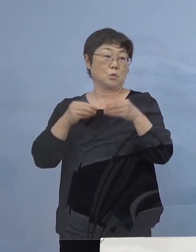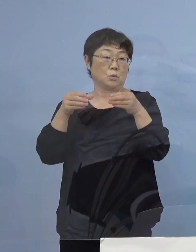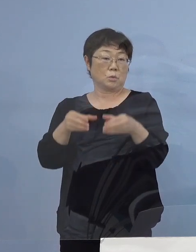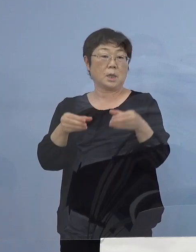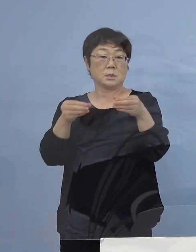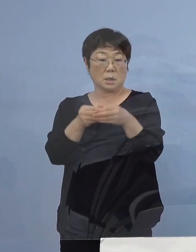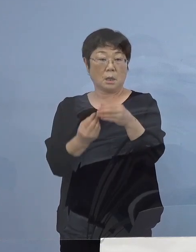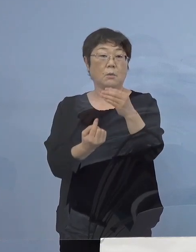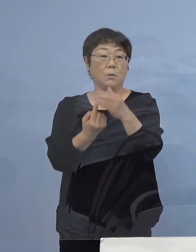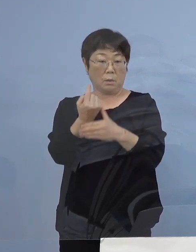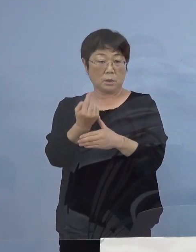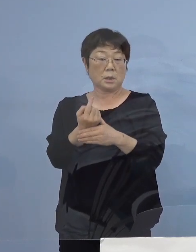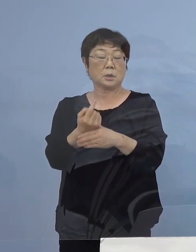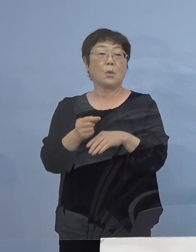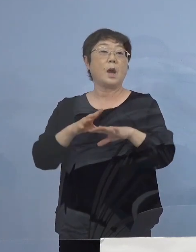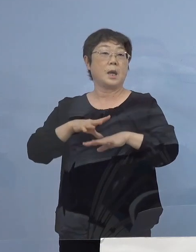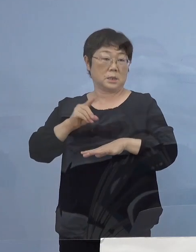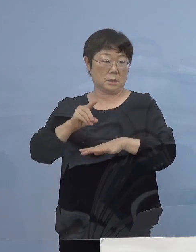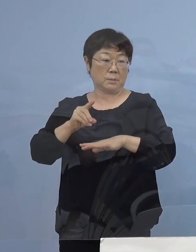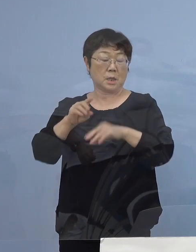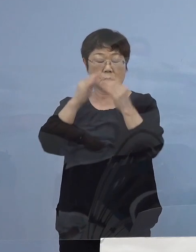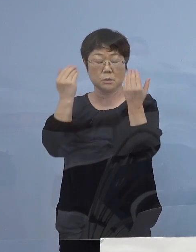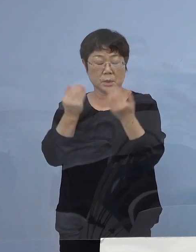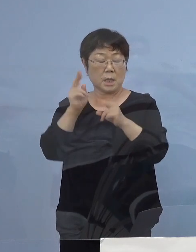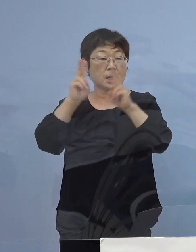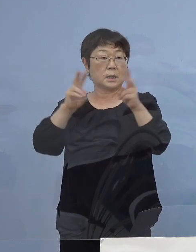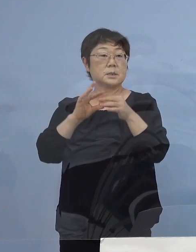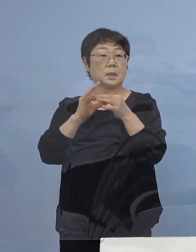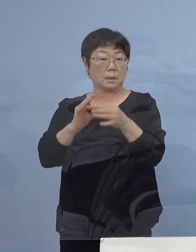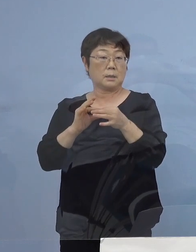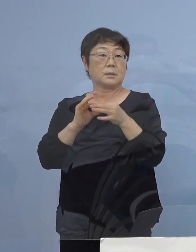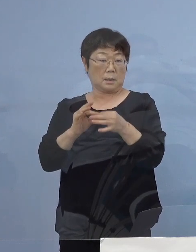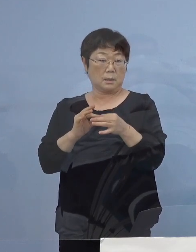しかも全てが会社関連クラスター ということでありまして